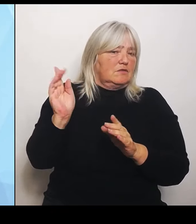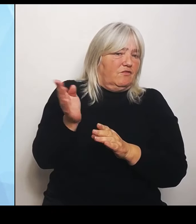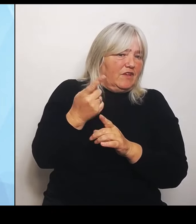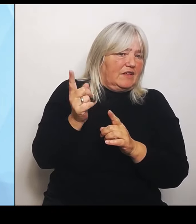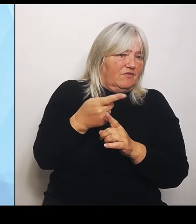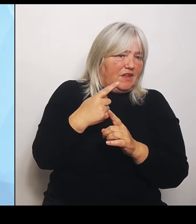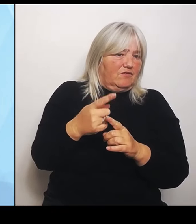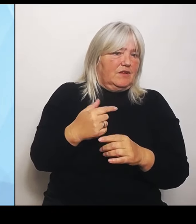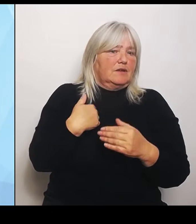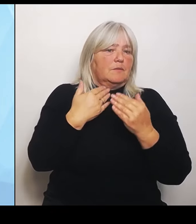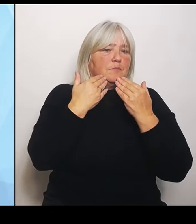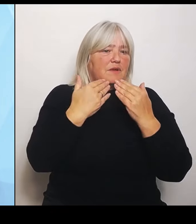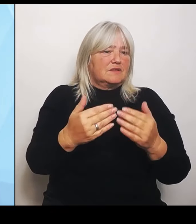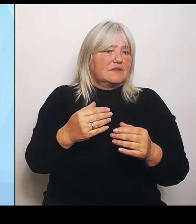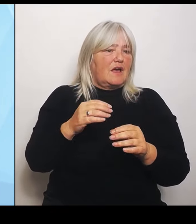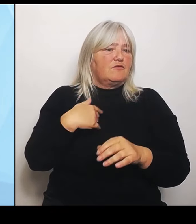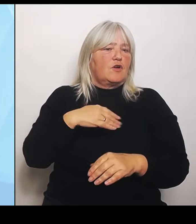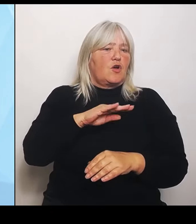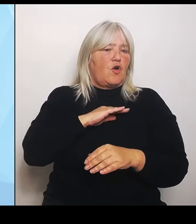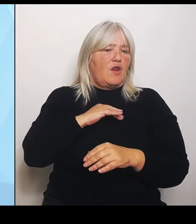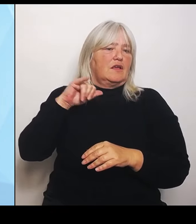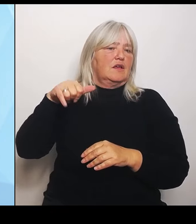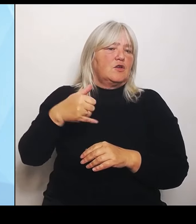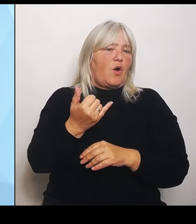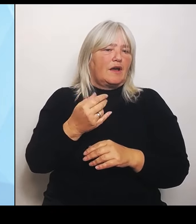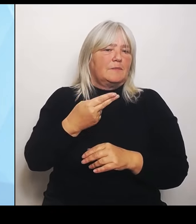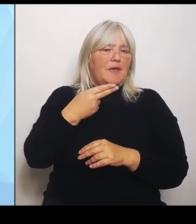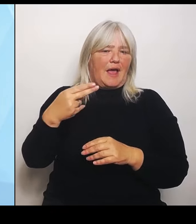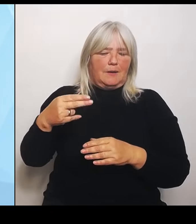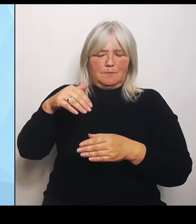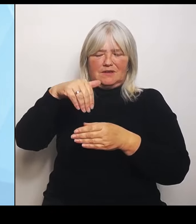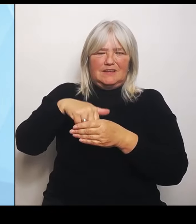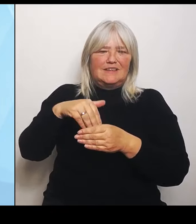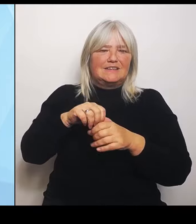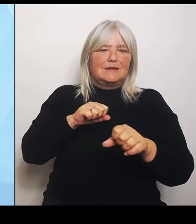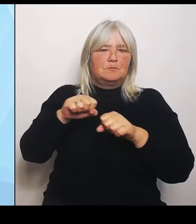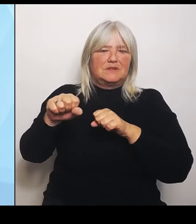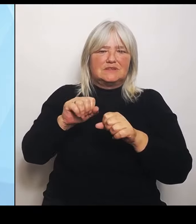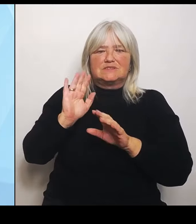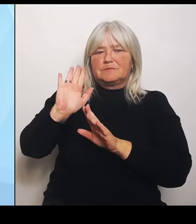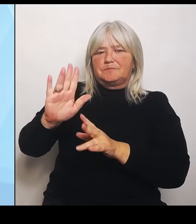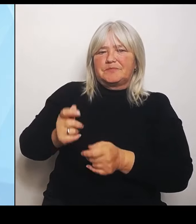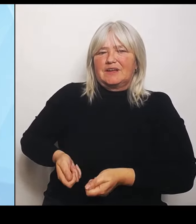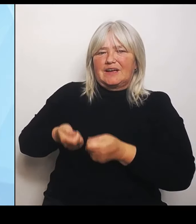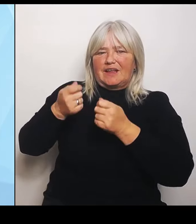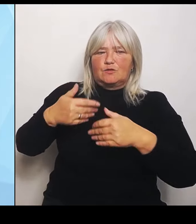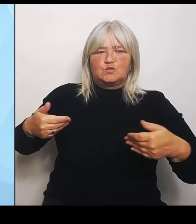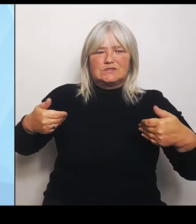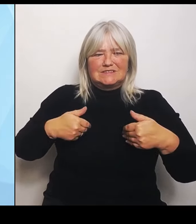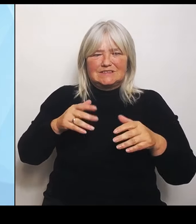Rettungsdienst verantwortet und uns hier in der Umstrukturierung insofern unterstützt, als wir schauen werden, wie der